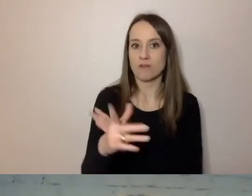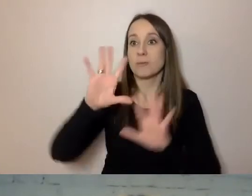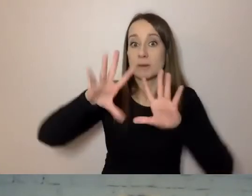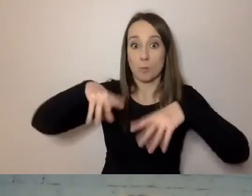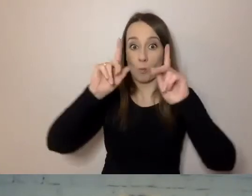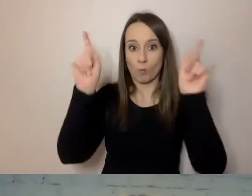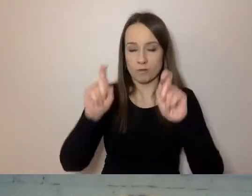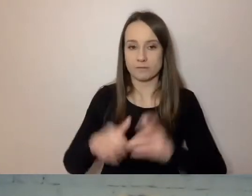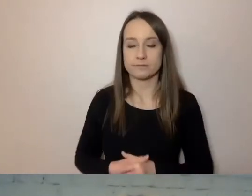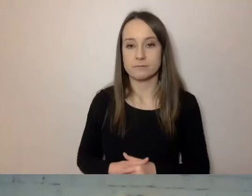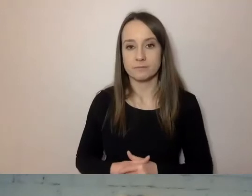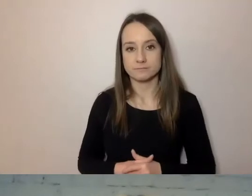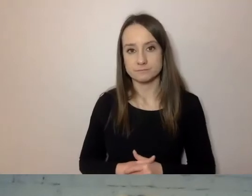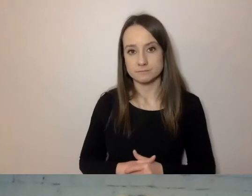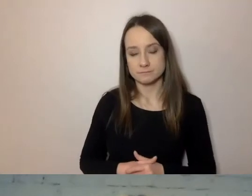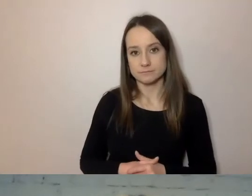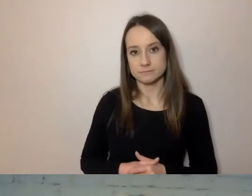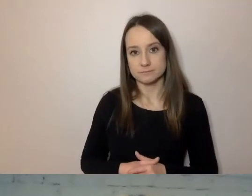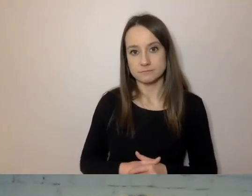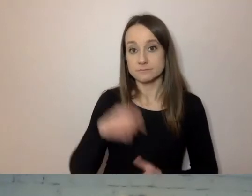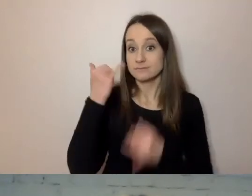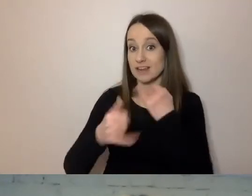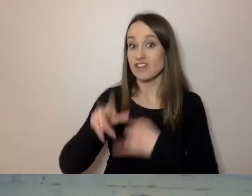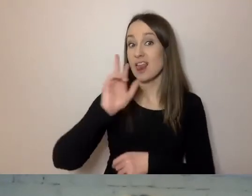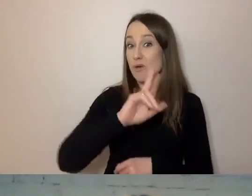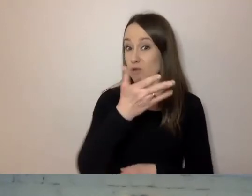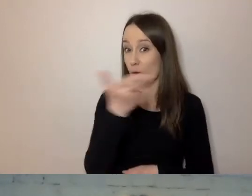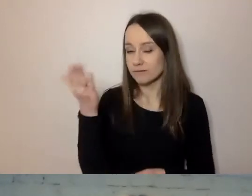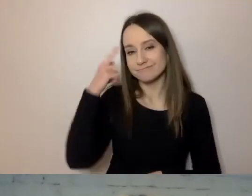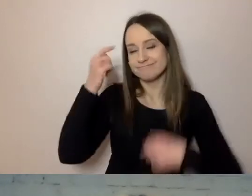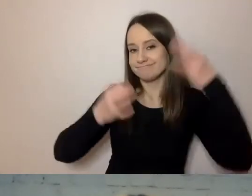Gdyby ktoś z państwa zastanawiał się, skąd wziąć wiedzę,